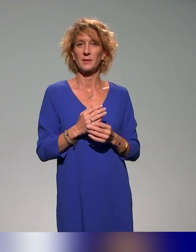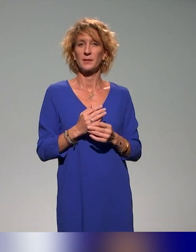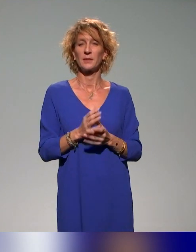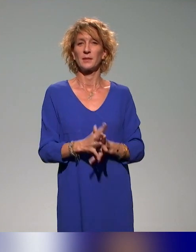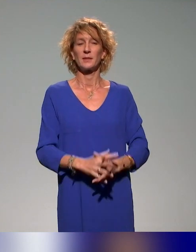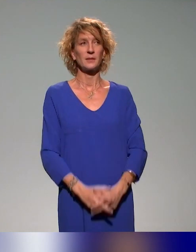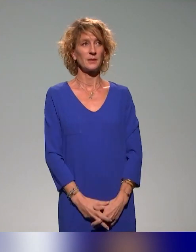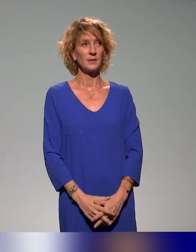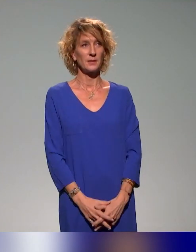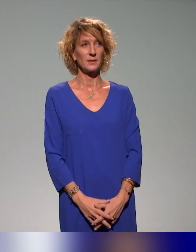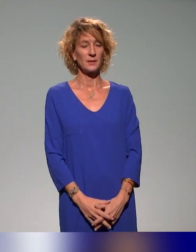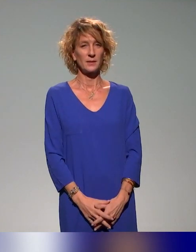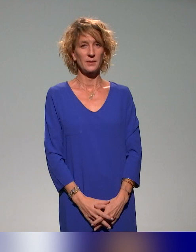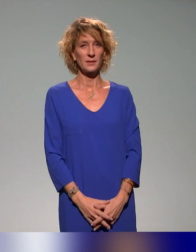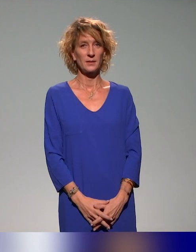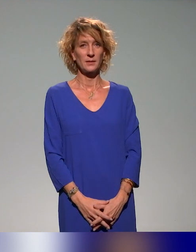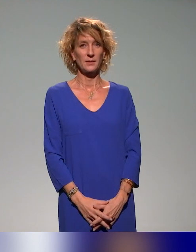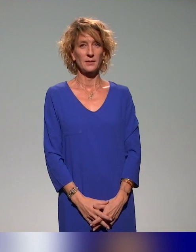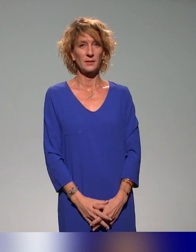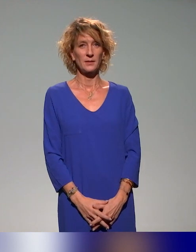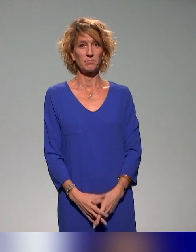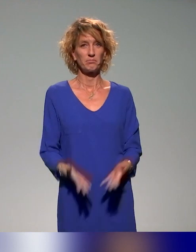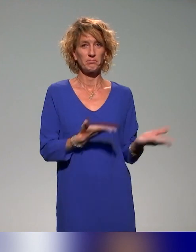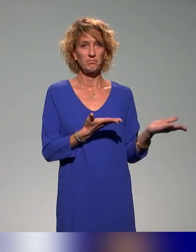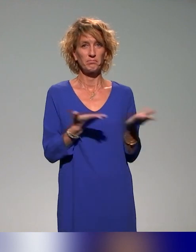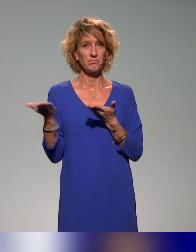Vas-y, vas-y. Merci, Pierre.